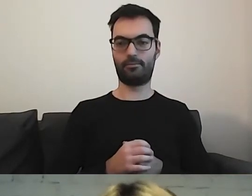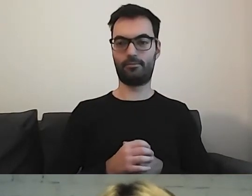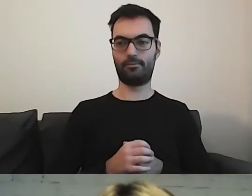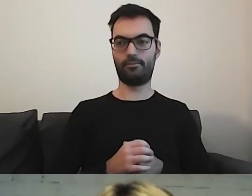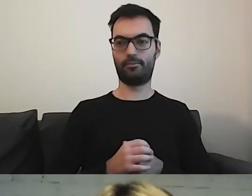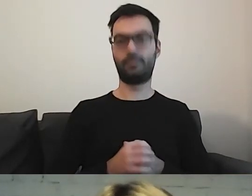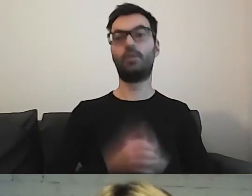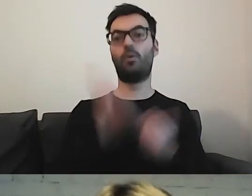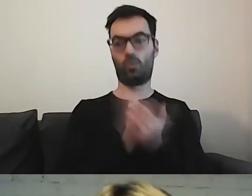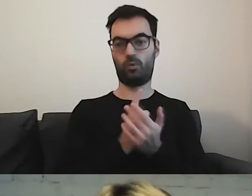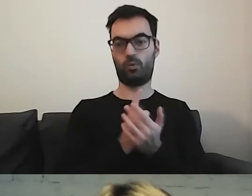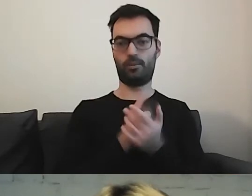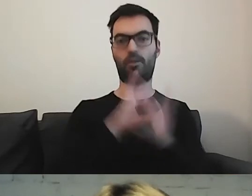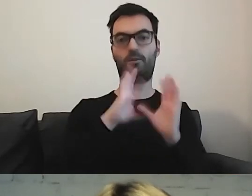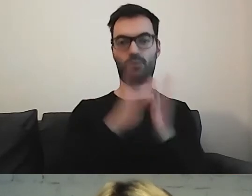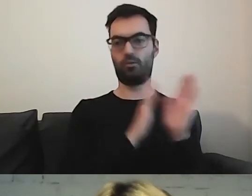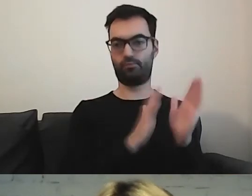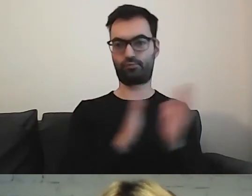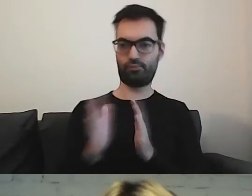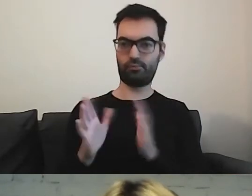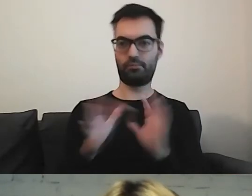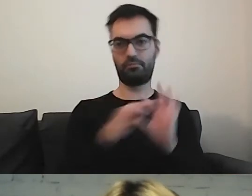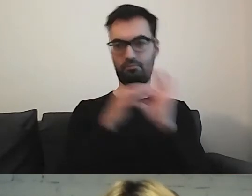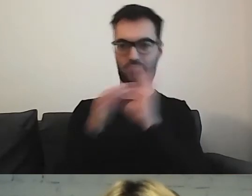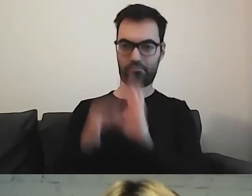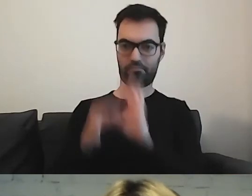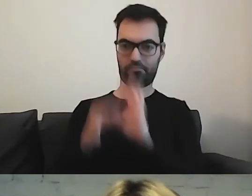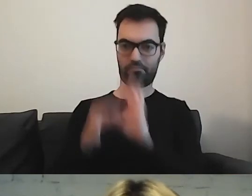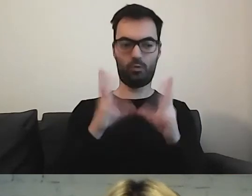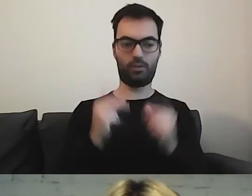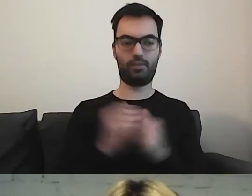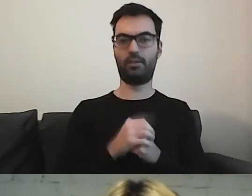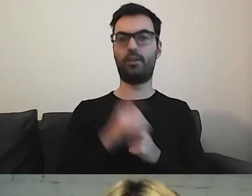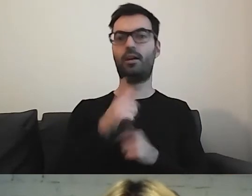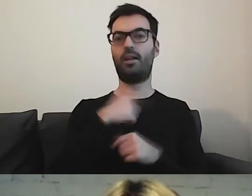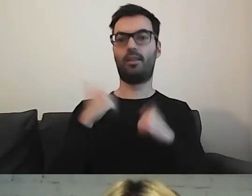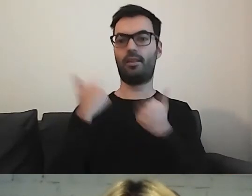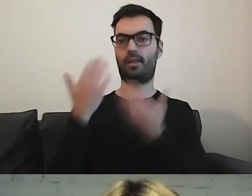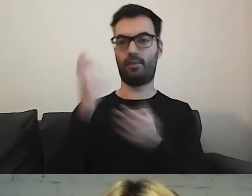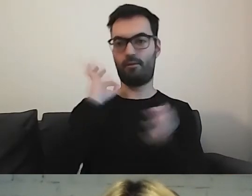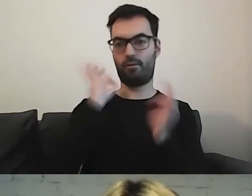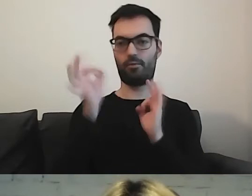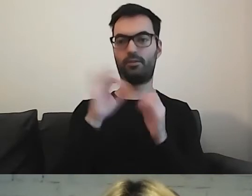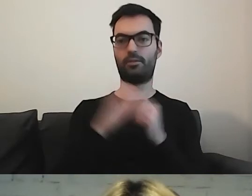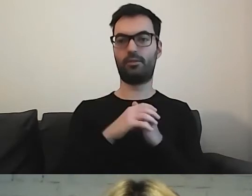Udało nam się to poukładać w spójną całość. Dajemy informację - przede wszystkim, jak tutaj,